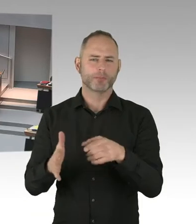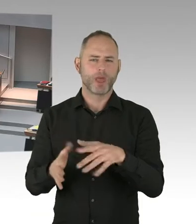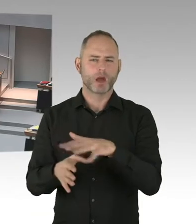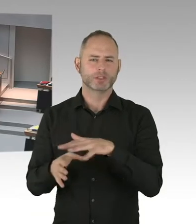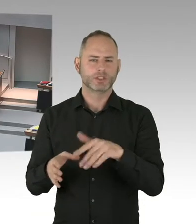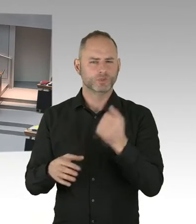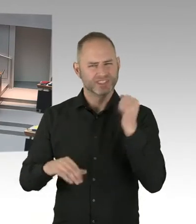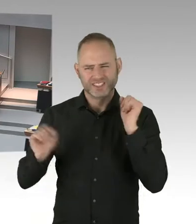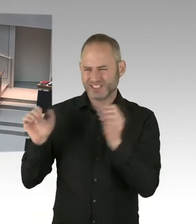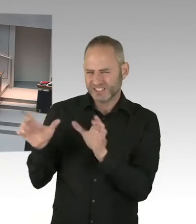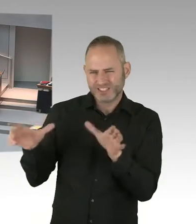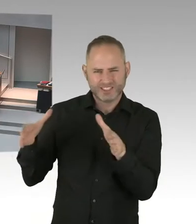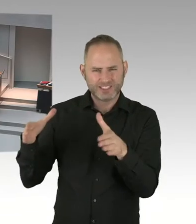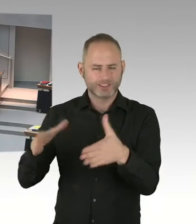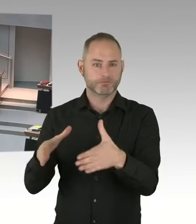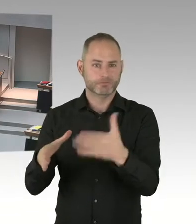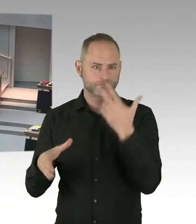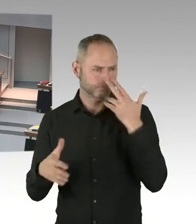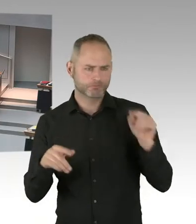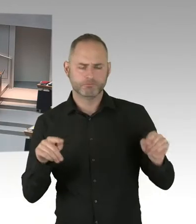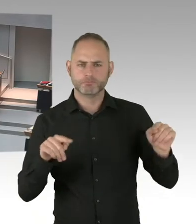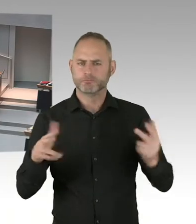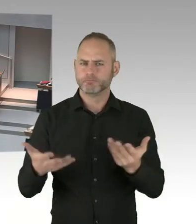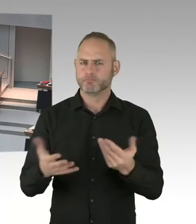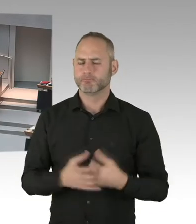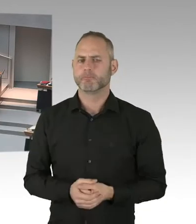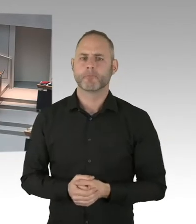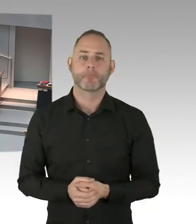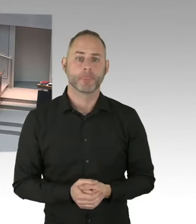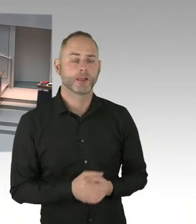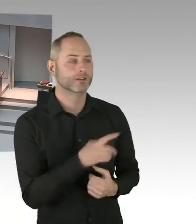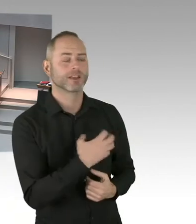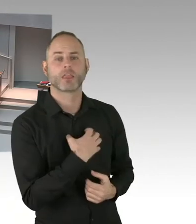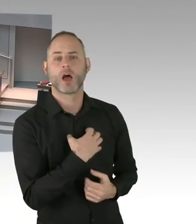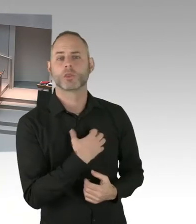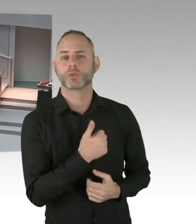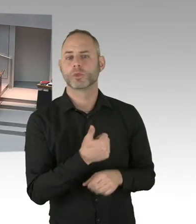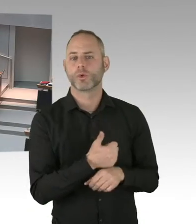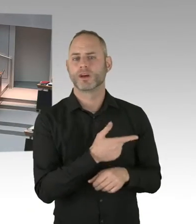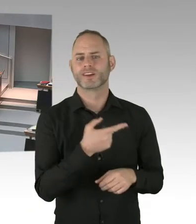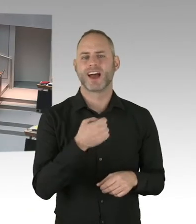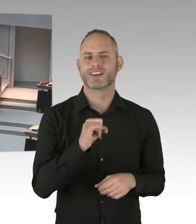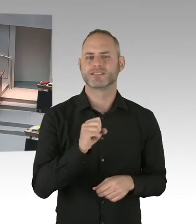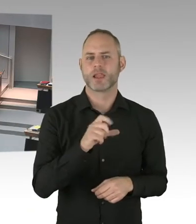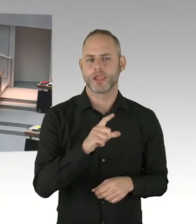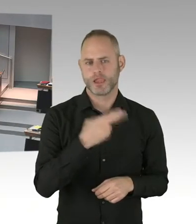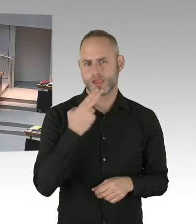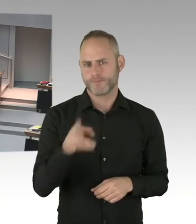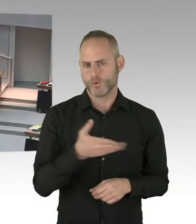ein entsprechendes Sicherheitskonzept gibt. Für die Finanzierung dieser Sicherheitsmaßnahmen sind immer die Betreiber zuständig.